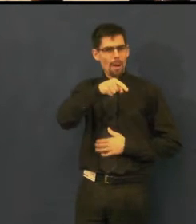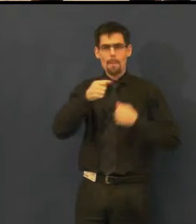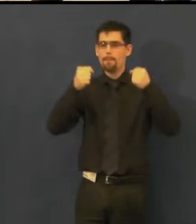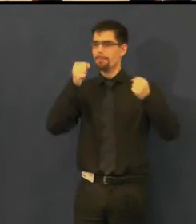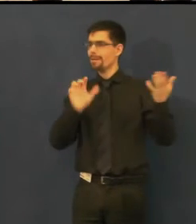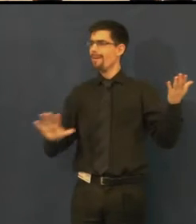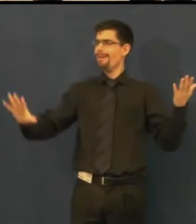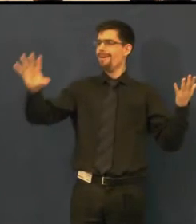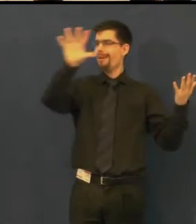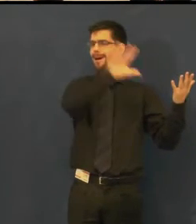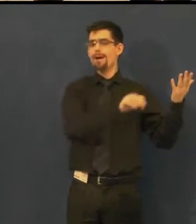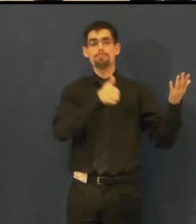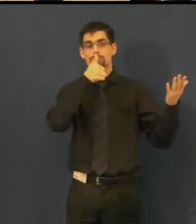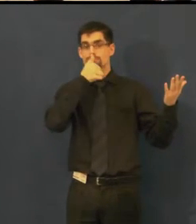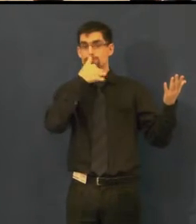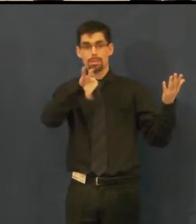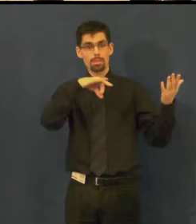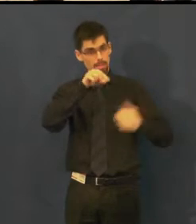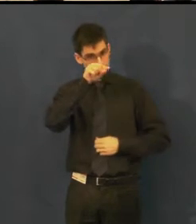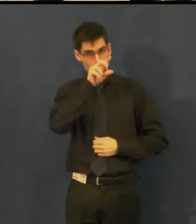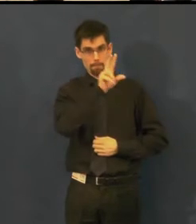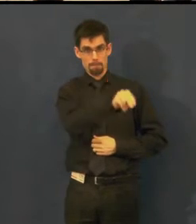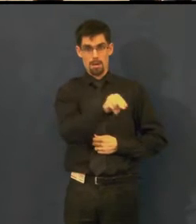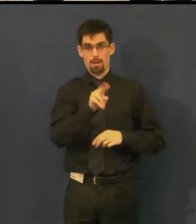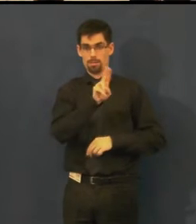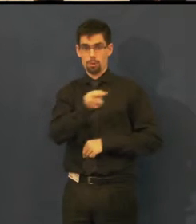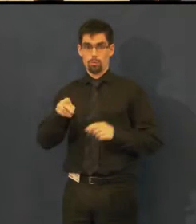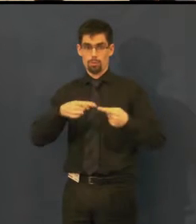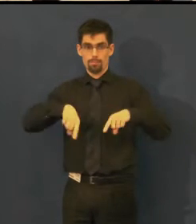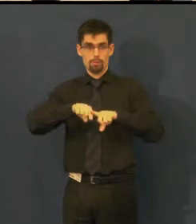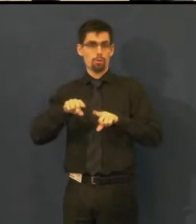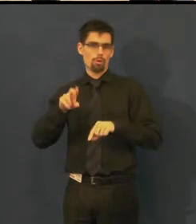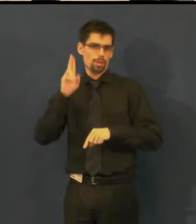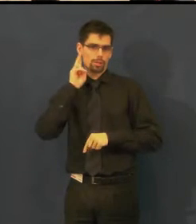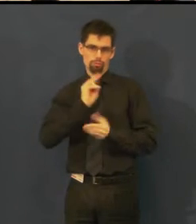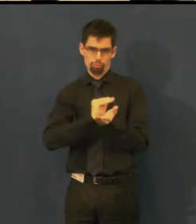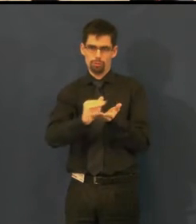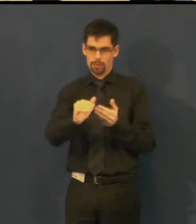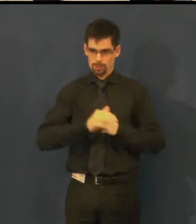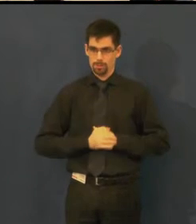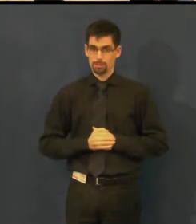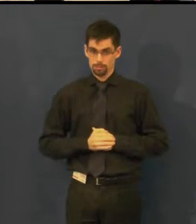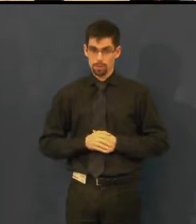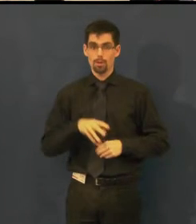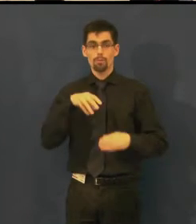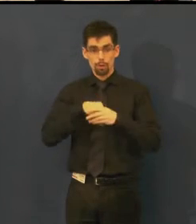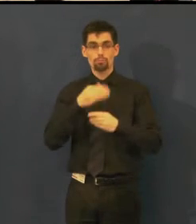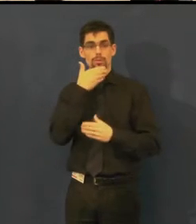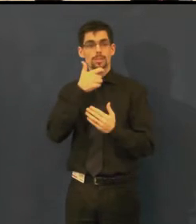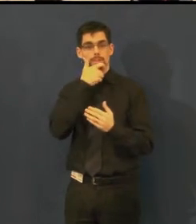které nabízí pravidelně představení s titulky pro neslyšící. Jsou to titulky v českém jazyce